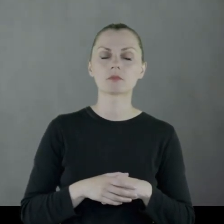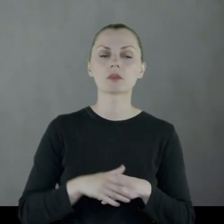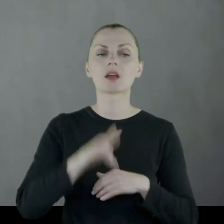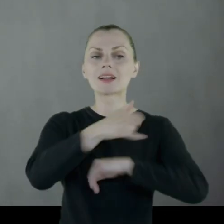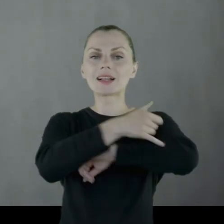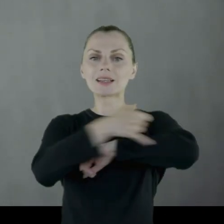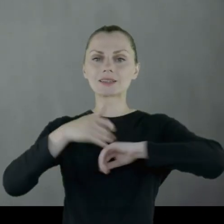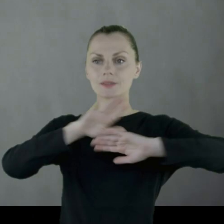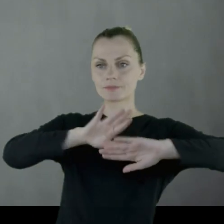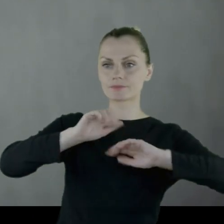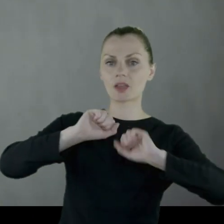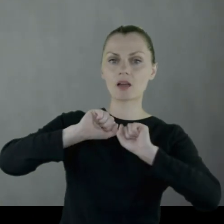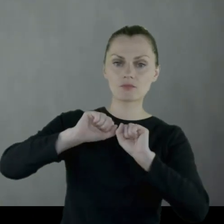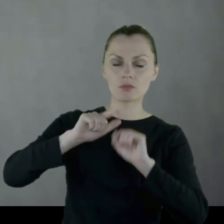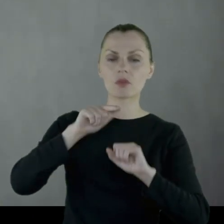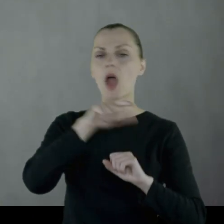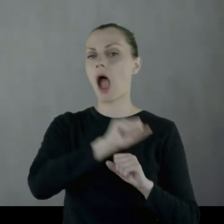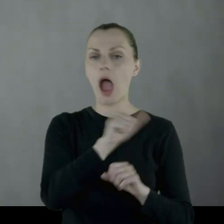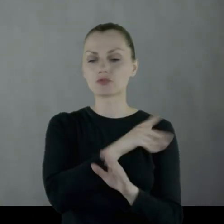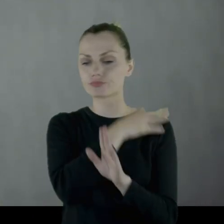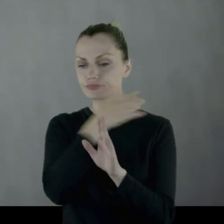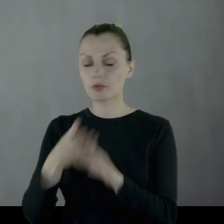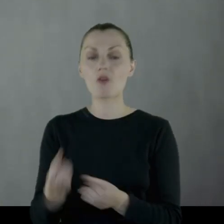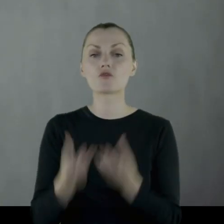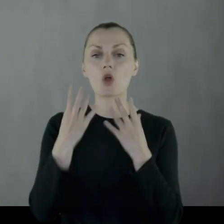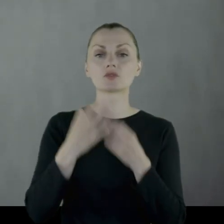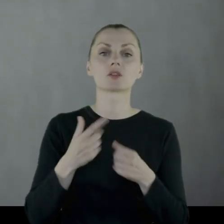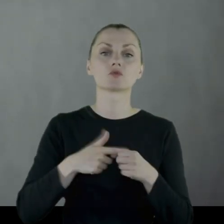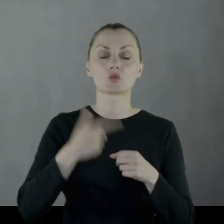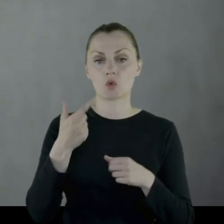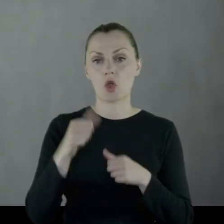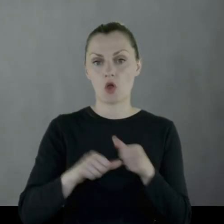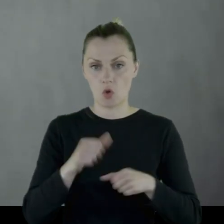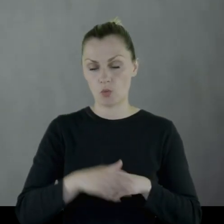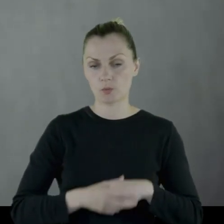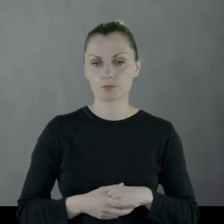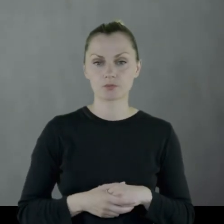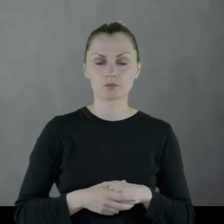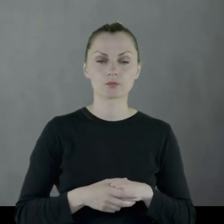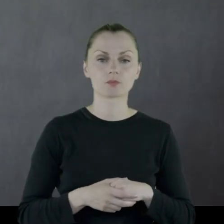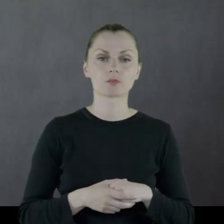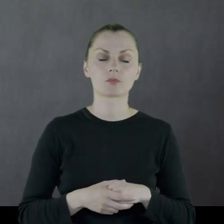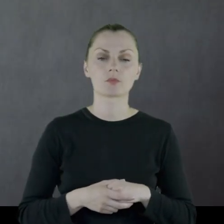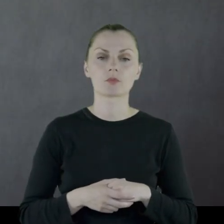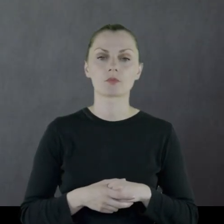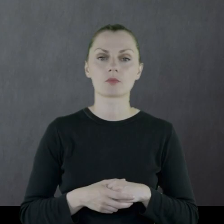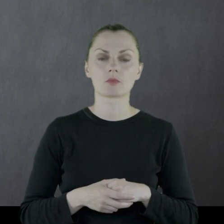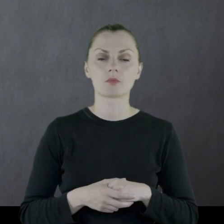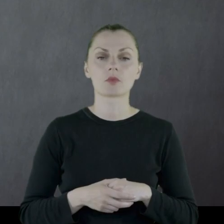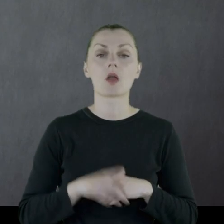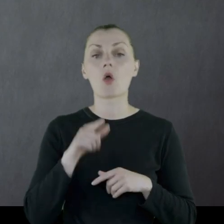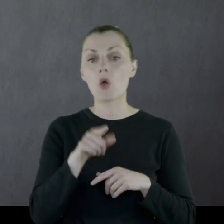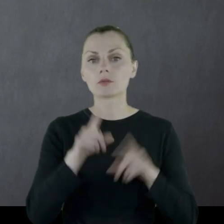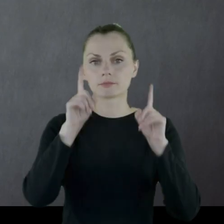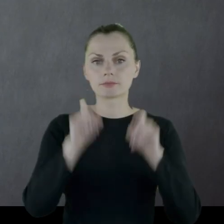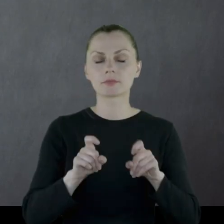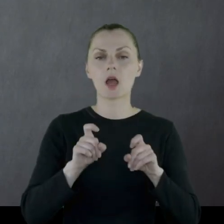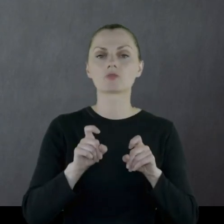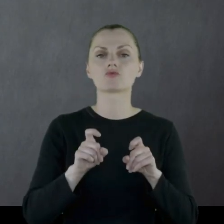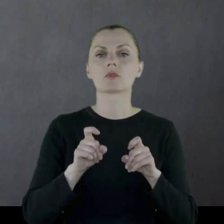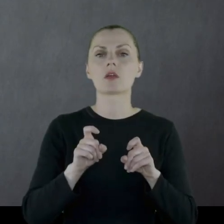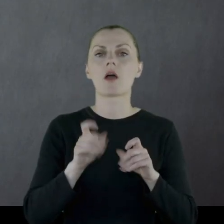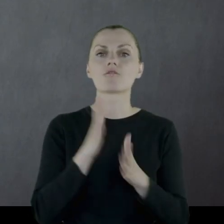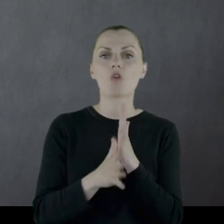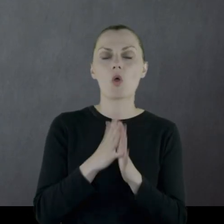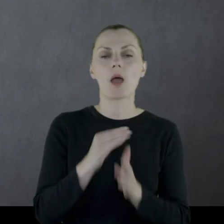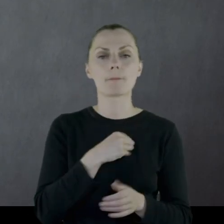aż do wiosny '20 roku, kiedy to następuje początek wojny polsko-bolszewickiej.